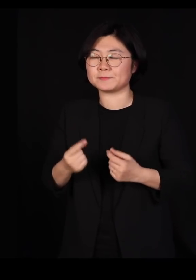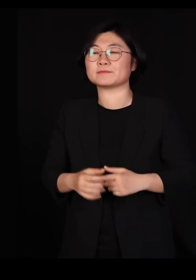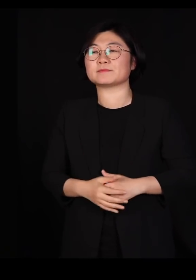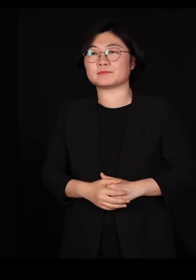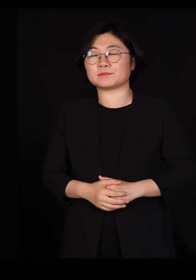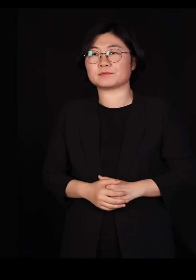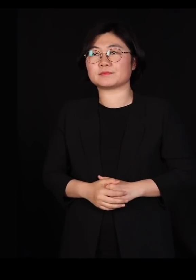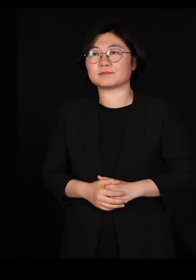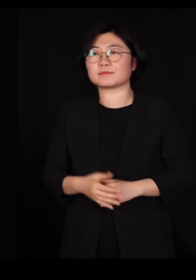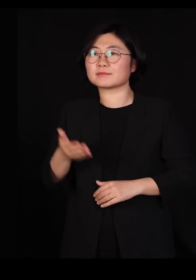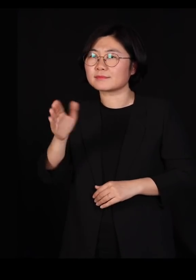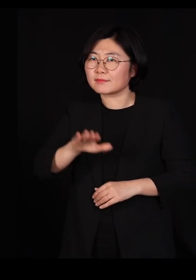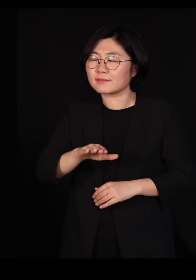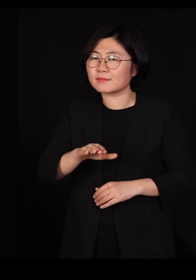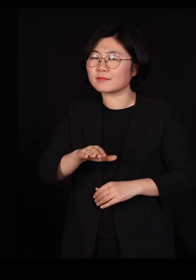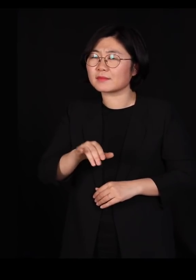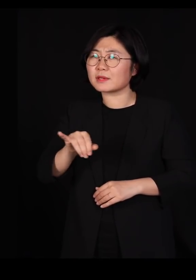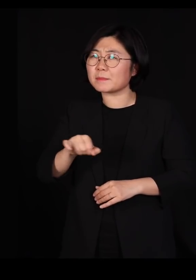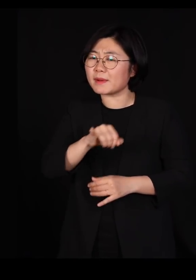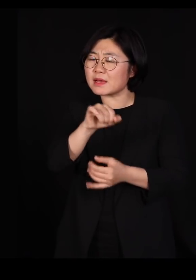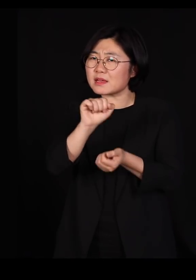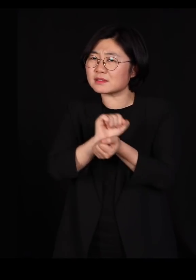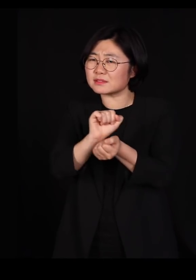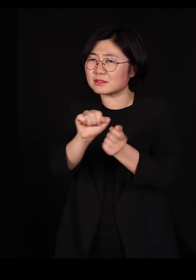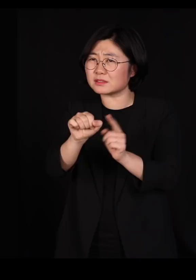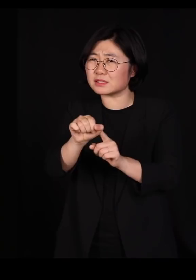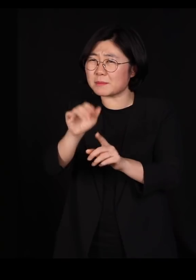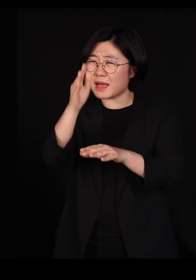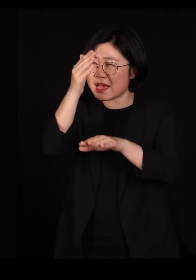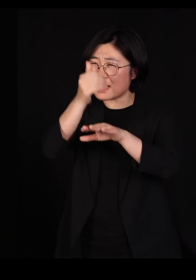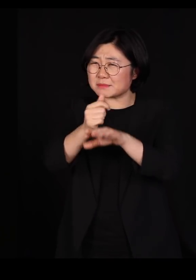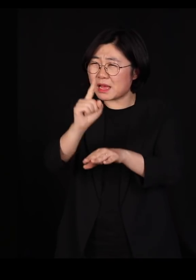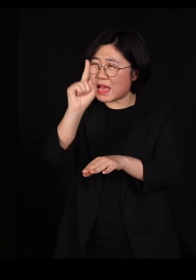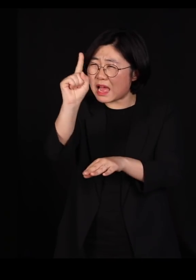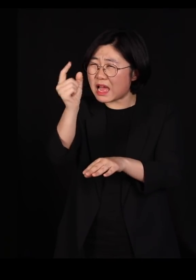근데 마지막 하나의 바이러스까지